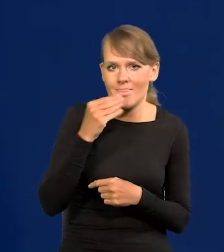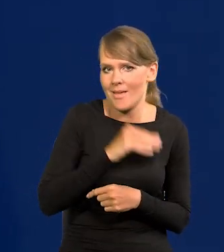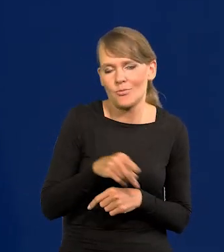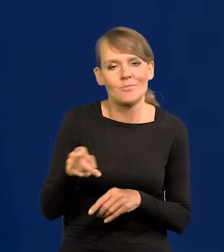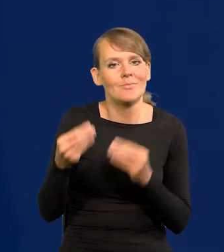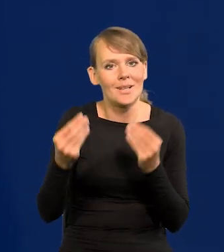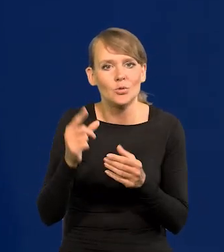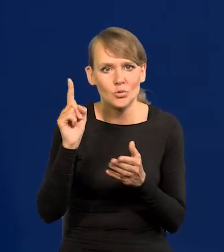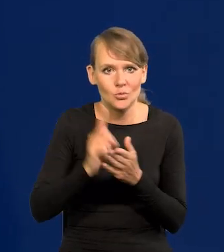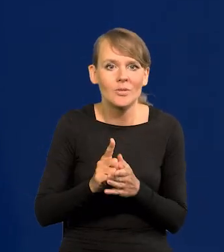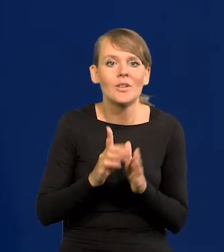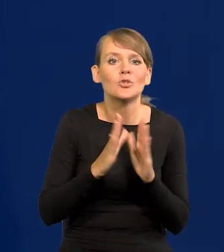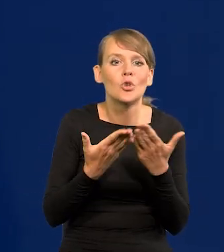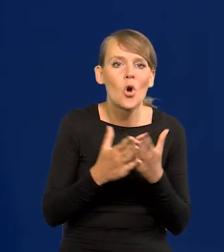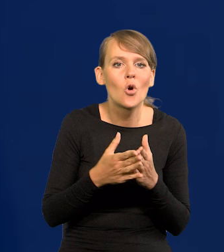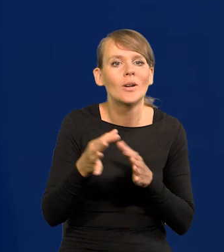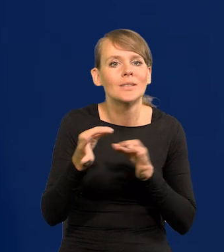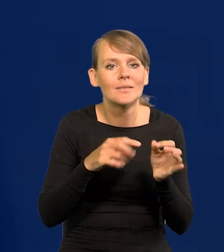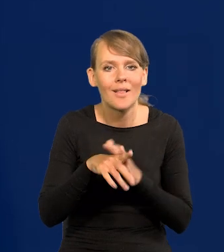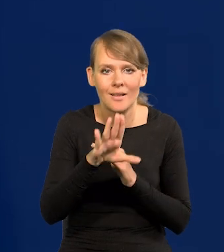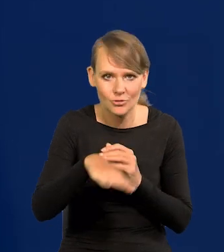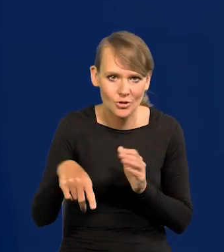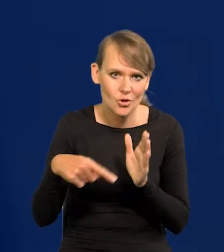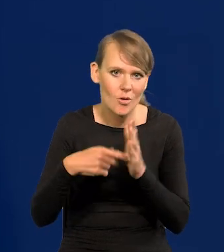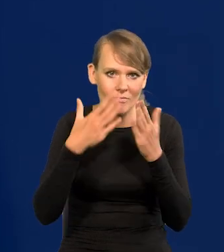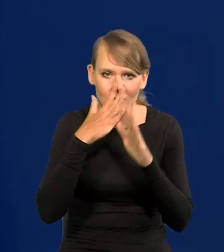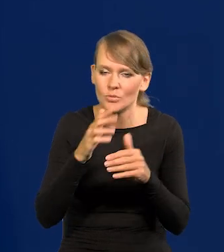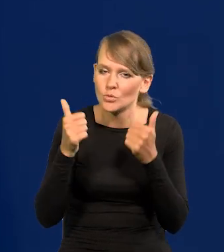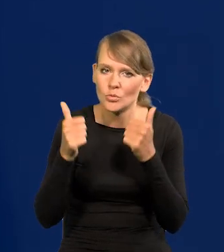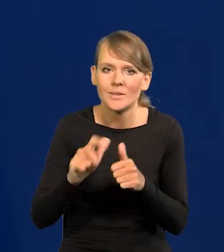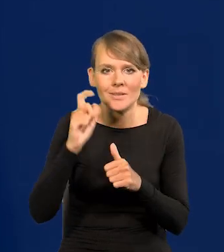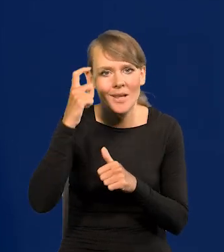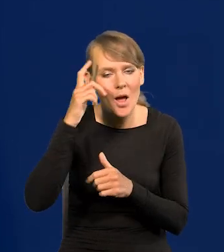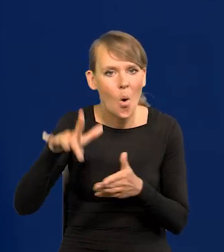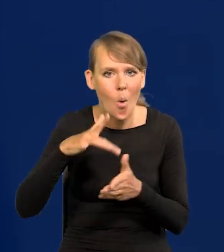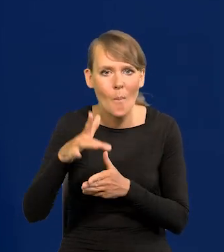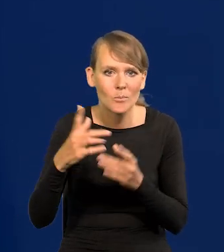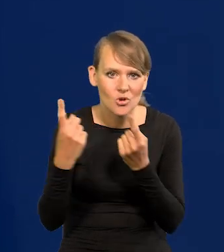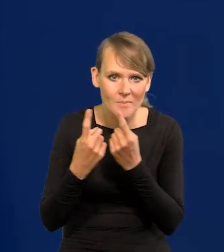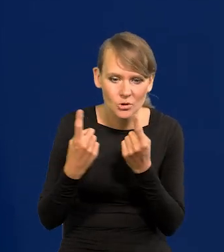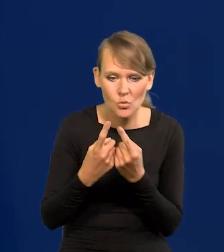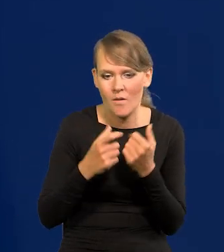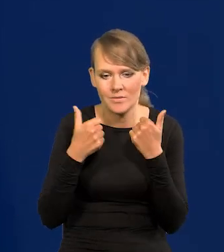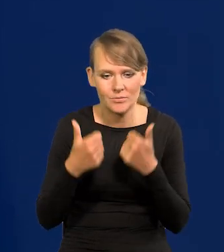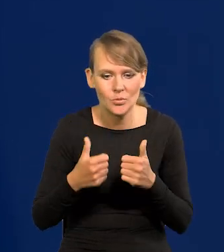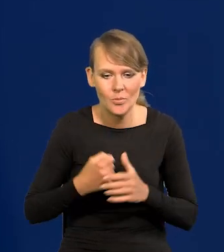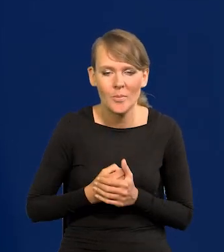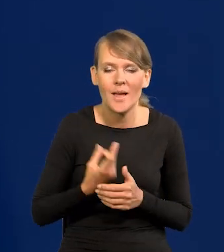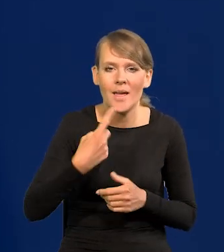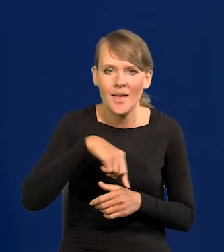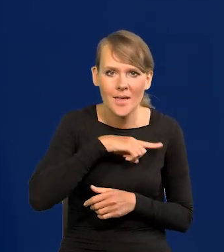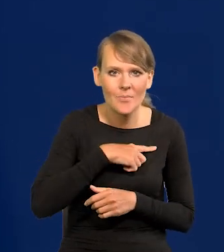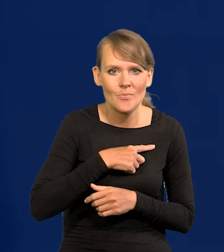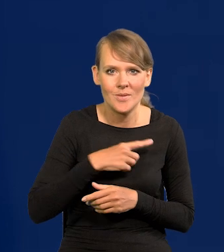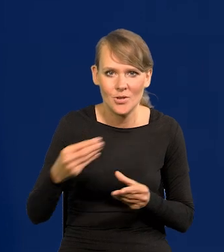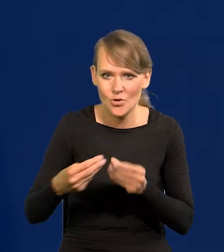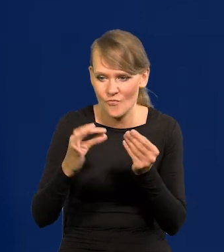Nadal w podręcznikach historii dla dzieciaków tak to przedstawiamy, Centralny Okręg Przemysłowy itd. Że budujemy własną potęgę.